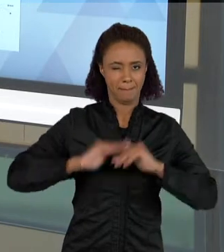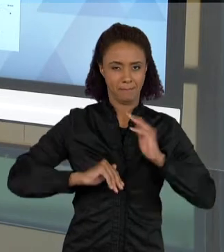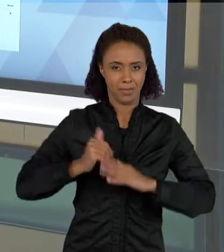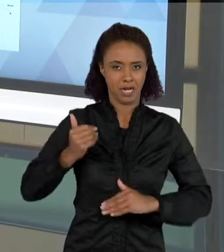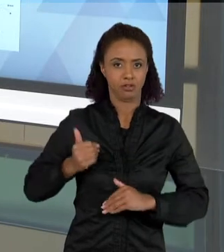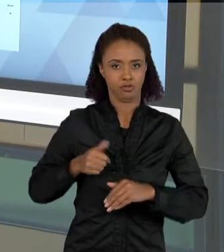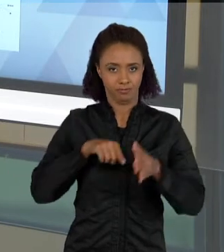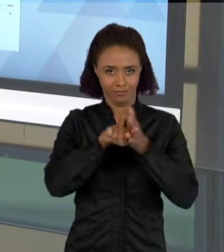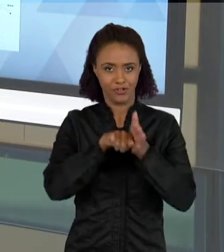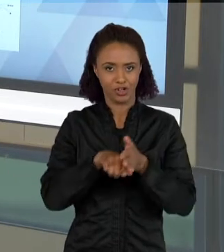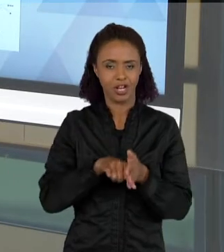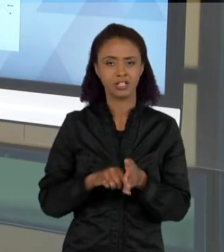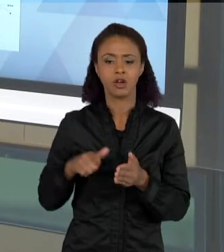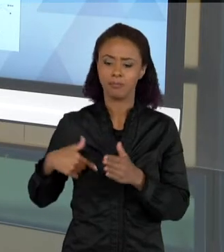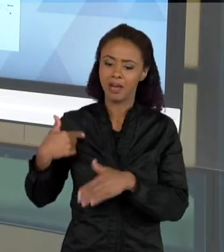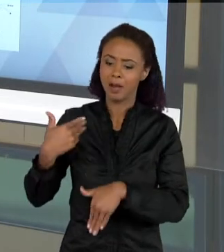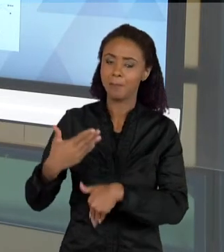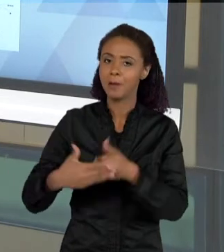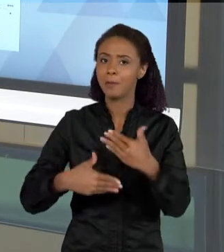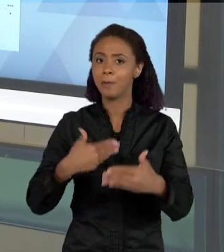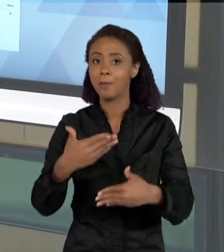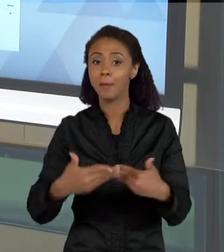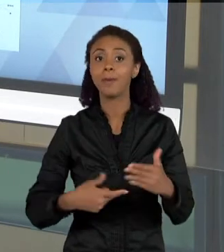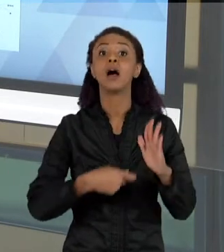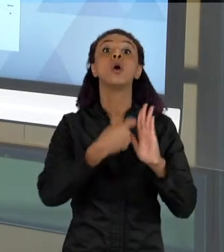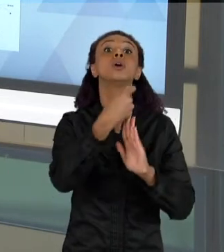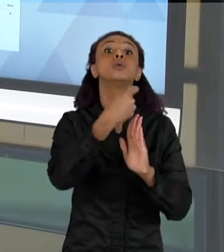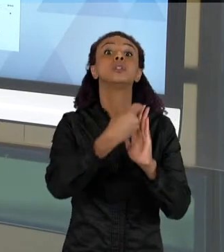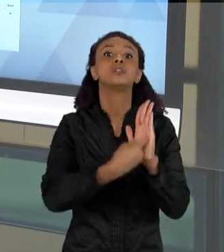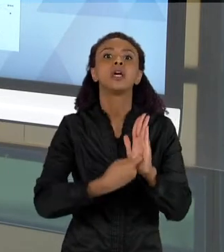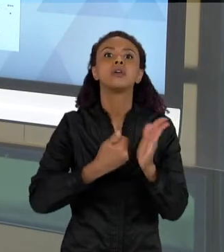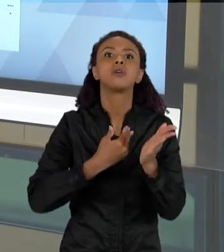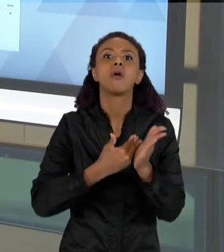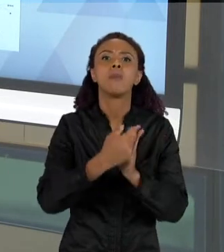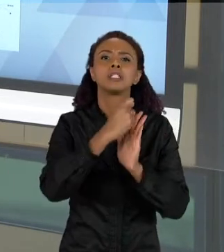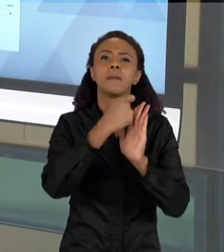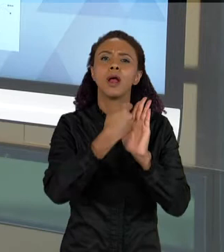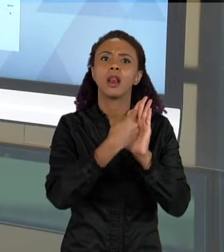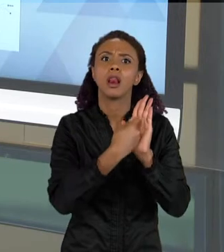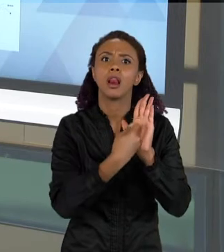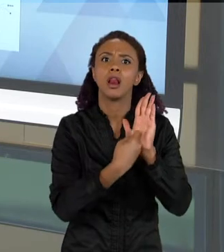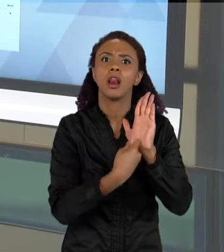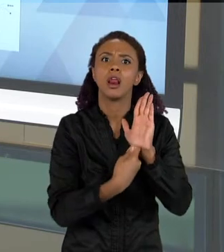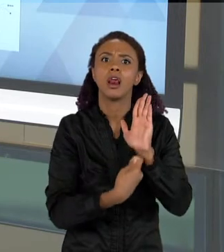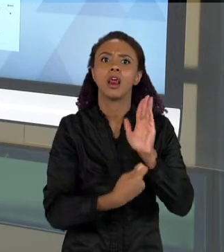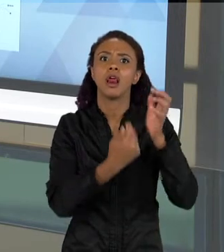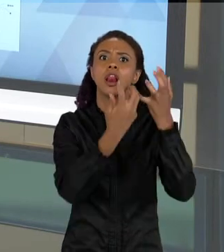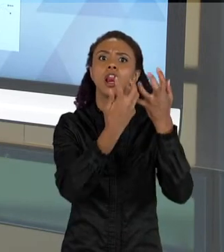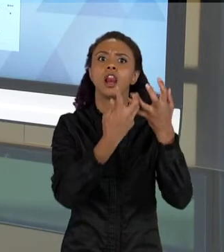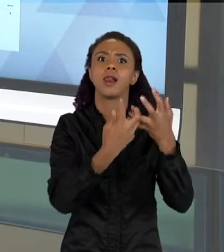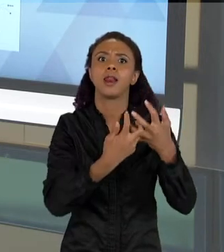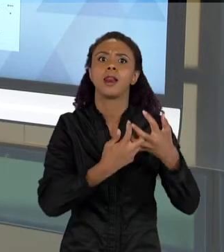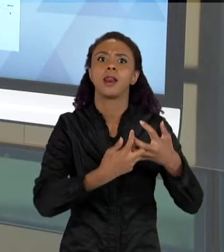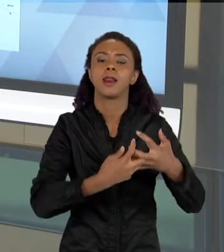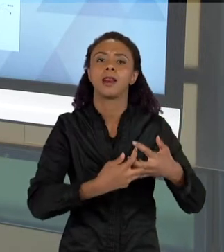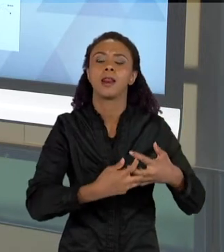QUE A COMPLEXIDADE DESSE TEXTO VAI SE DANDO, COMO OS ELEMENTOS QUE VEM SENDO TRAZIDOS PARA AS CRIANÇAS COMPOREM OS